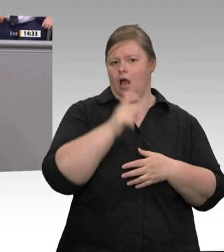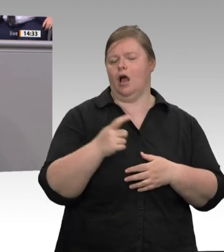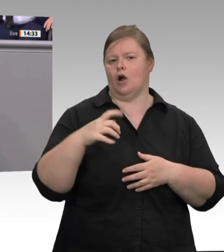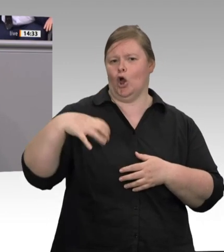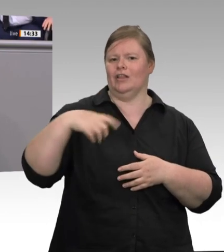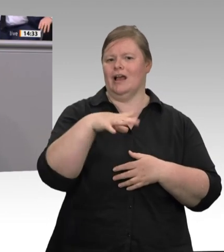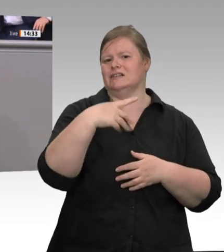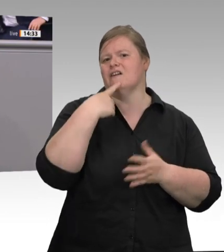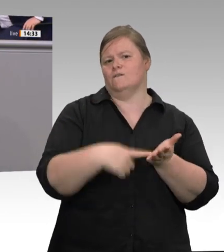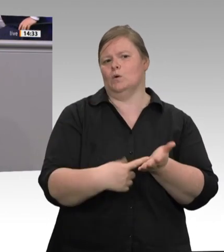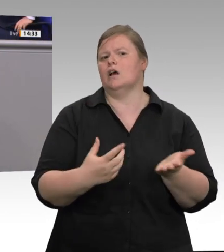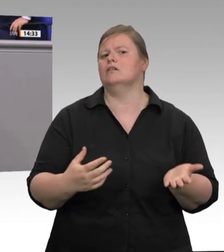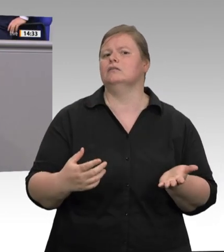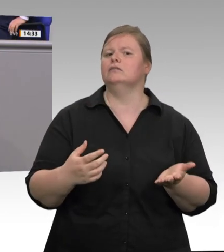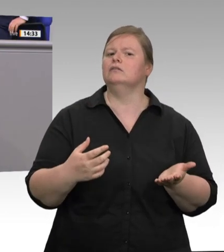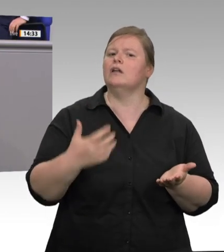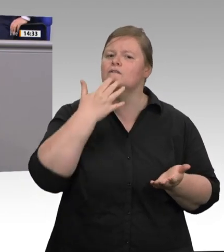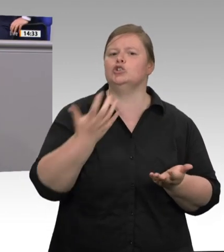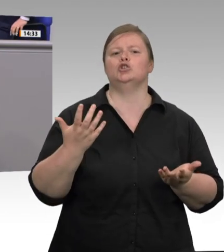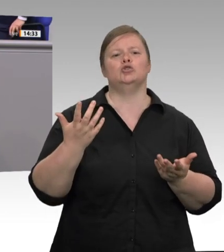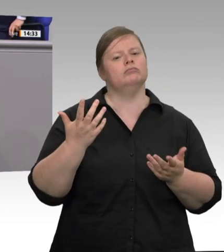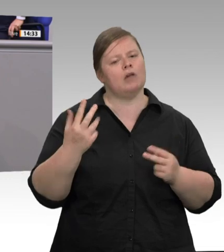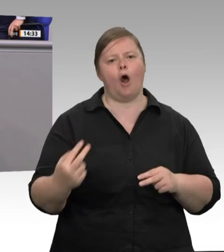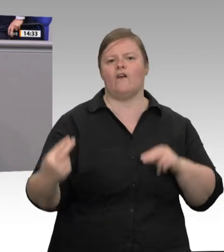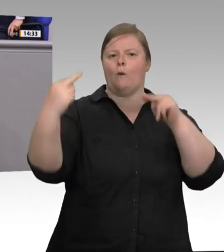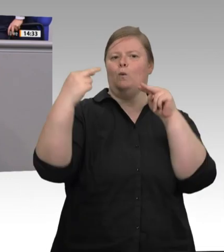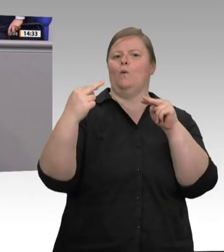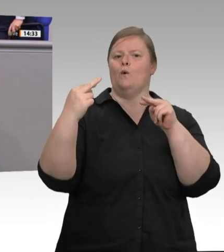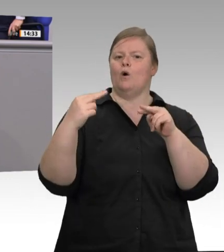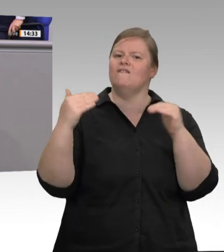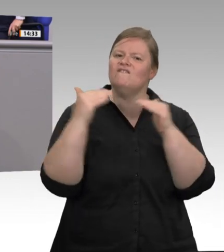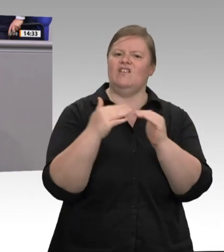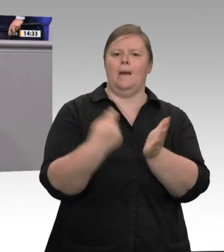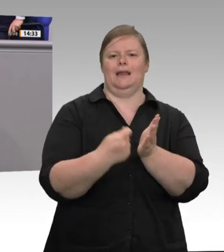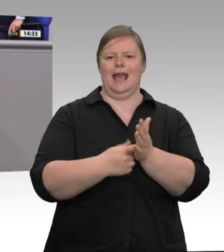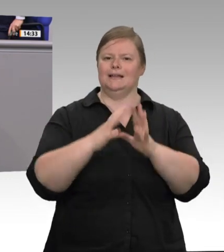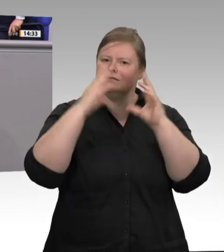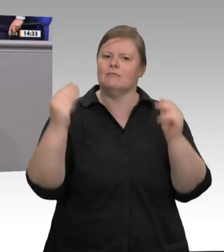mehr Stammbeschäftigte einzustellen, nicht folgt, der verspielt Vertrauen. Stattdessen: